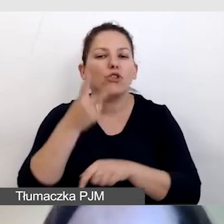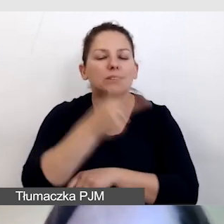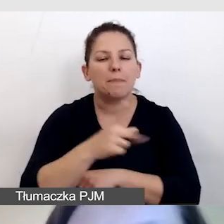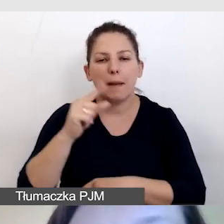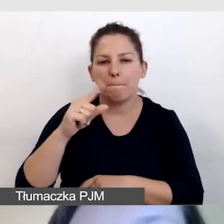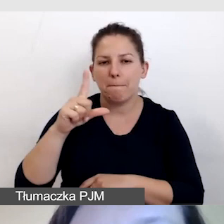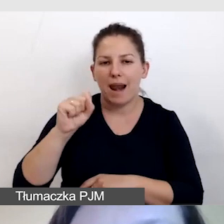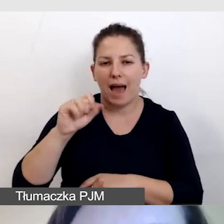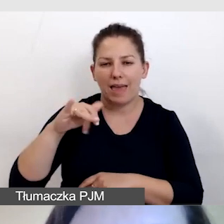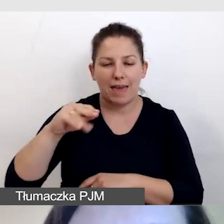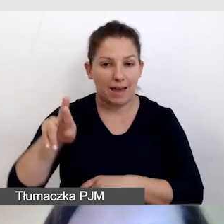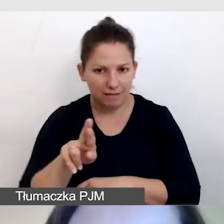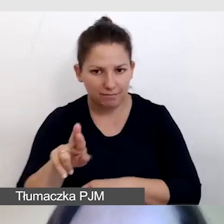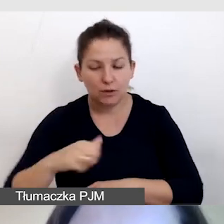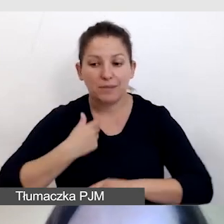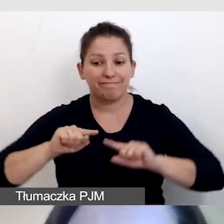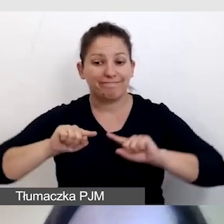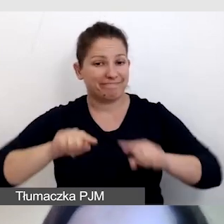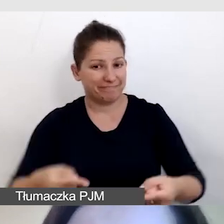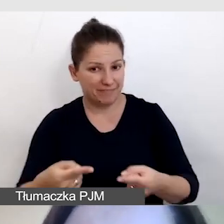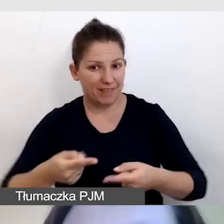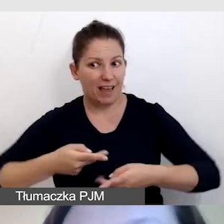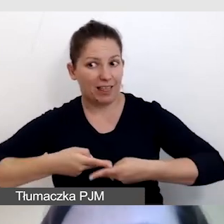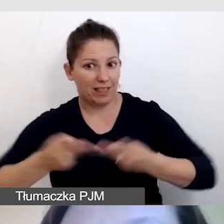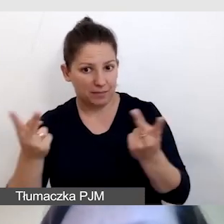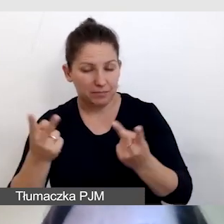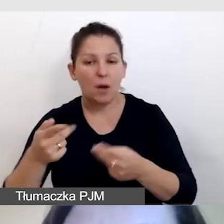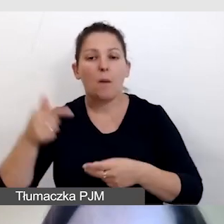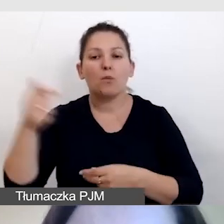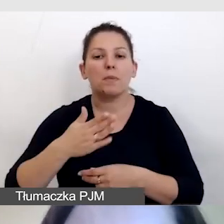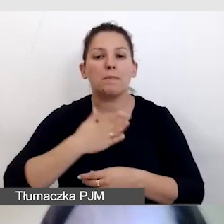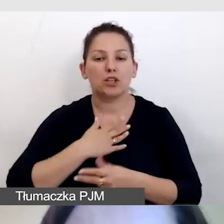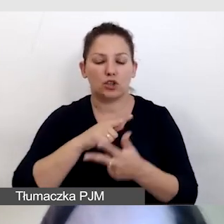Aby zorganizować dostępną transmisję musimy mieć trzy elementy: